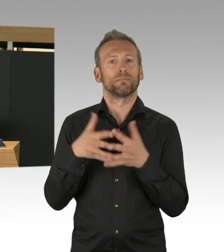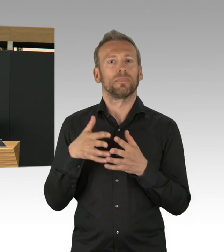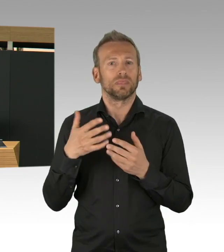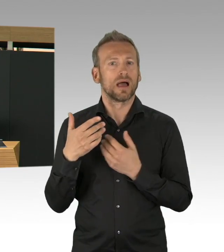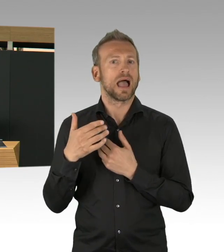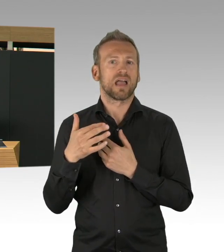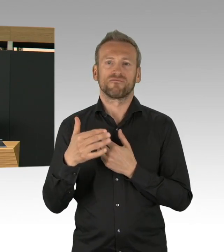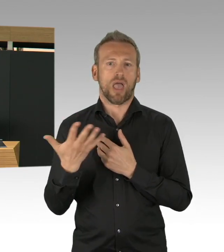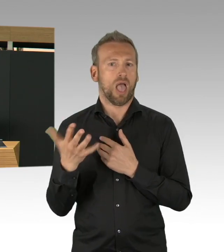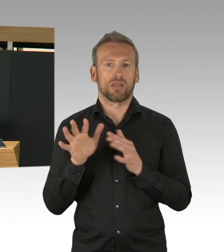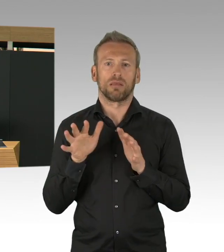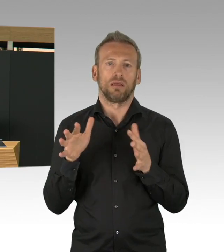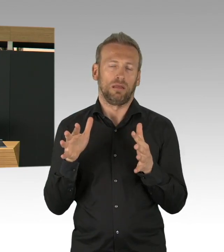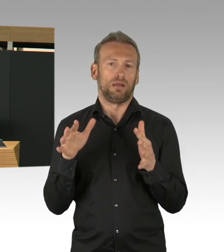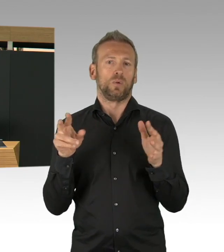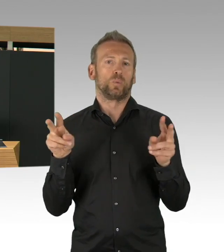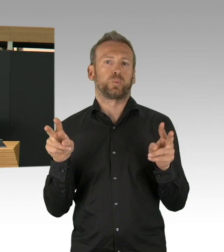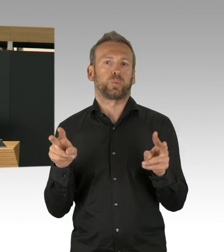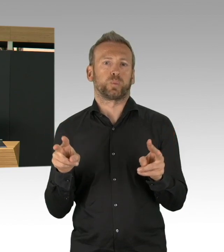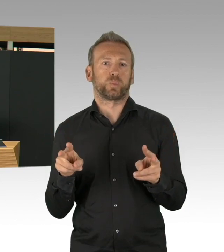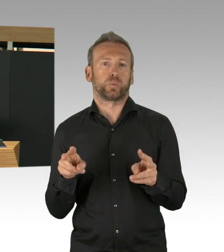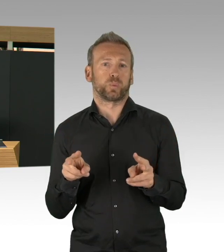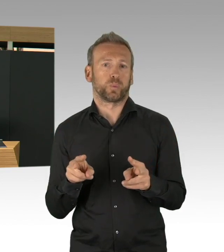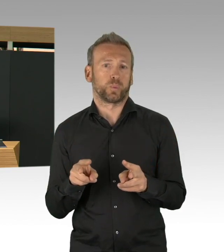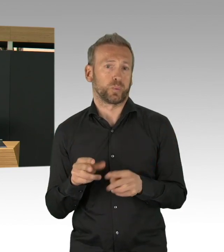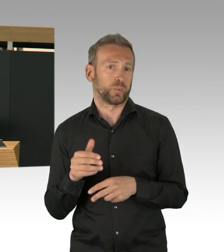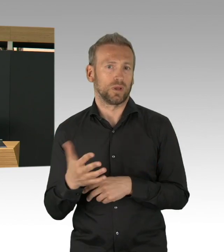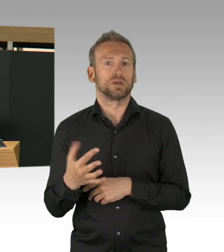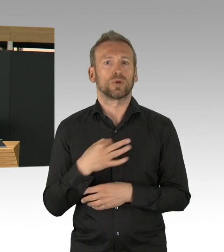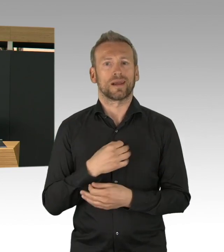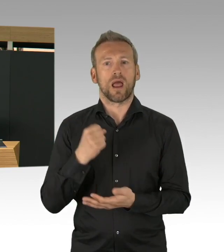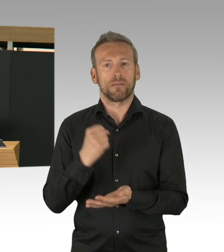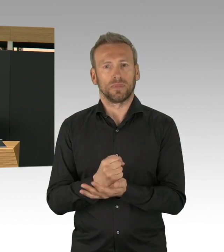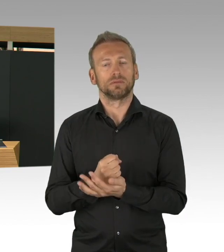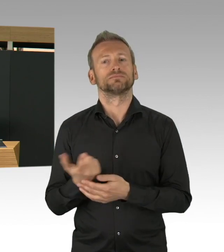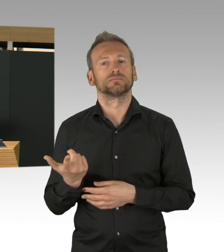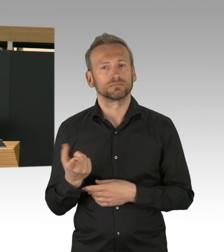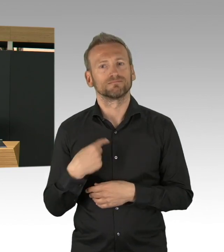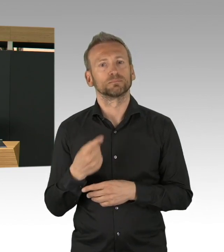Der zweite Bereich meine Damen und Herren ist unser gesamtes Gesundheitssystem. Da möchte ich schon daran erinnern,